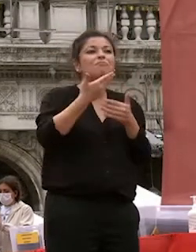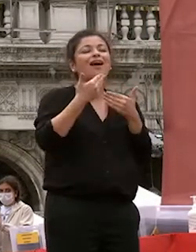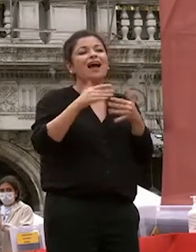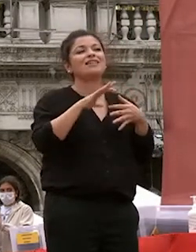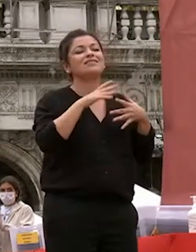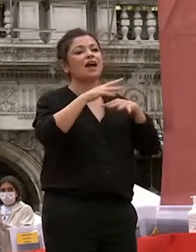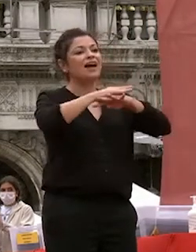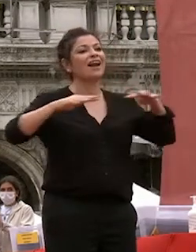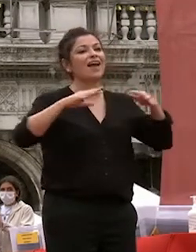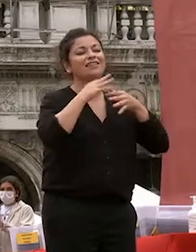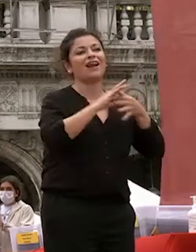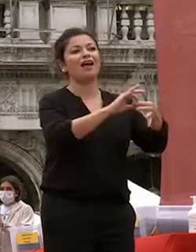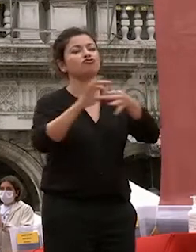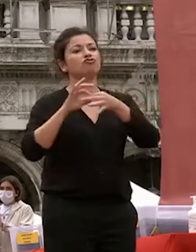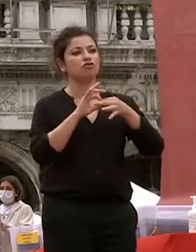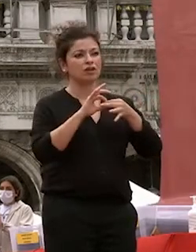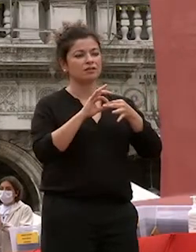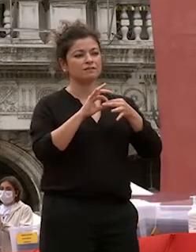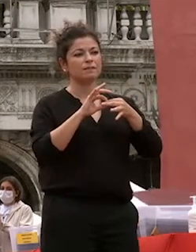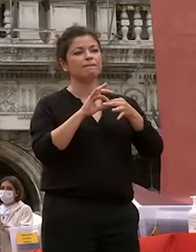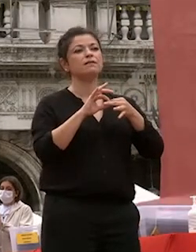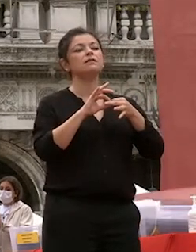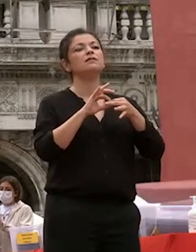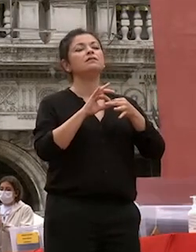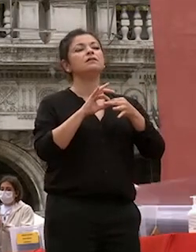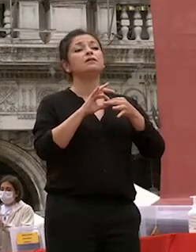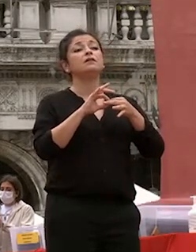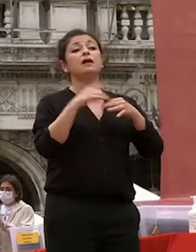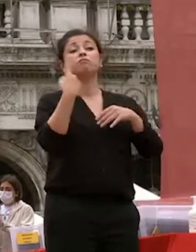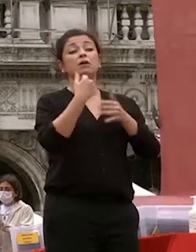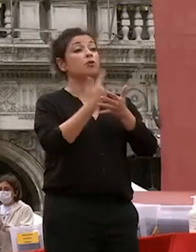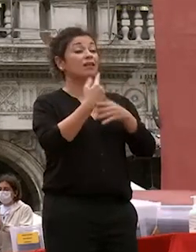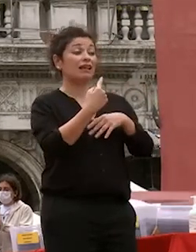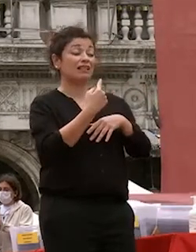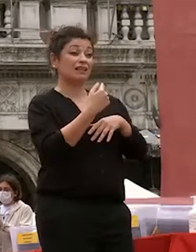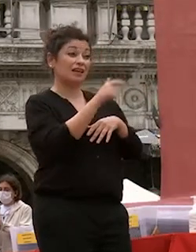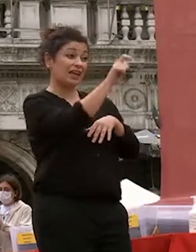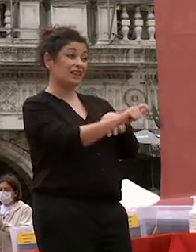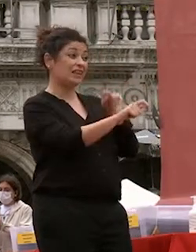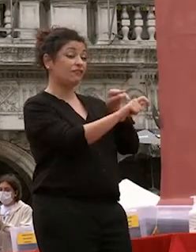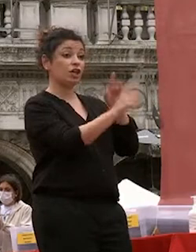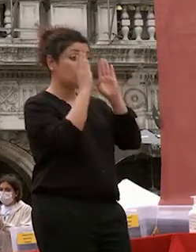ad alimentare sempre quel che conta non è l'individuo in sé ma la sua relazione